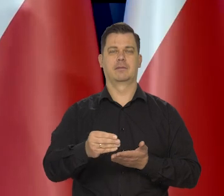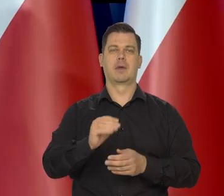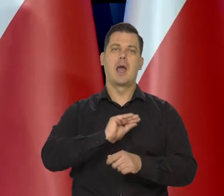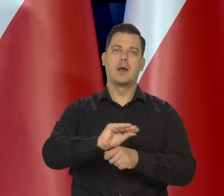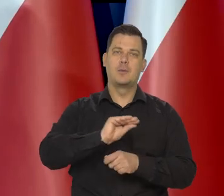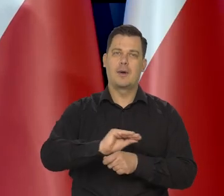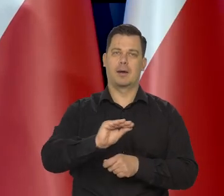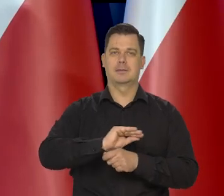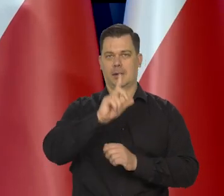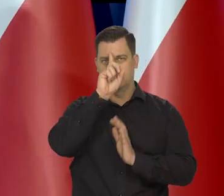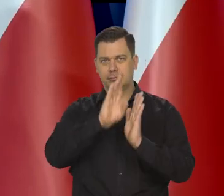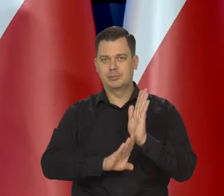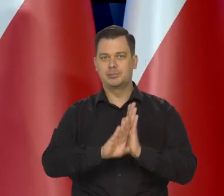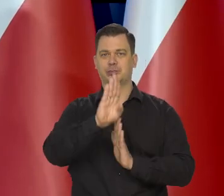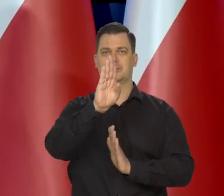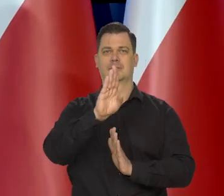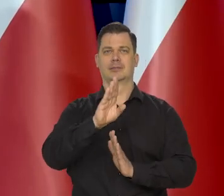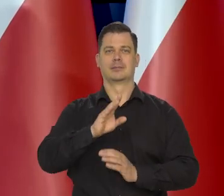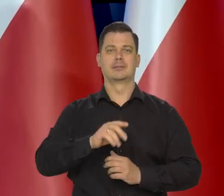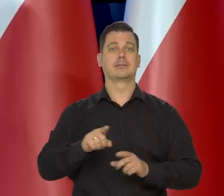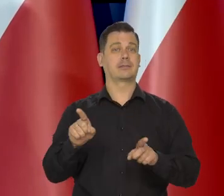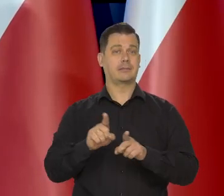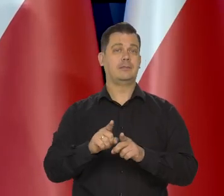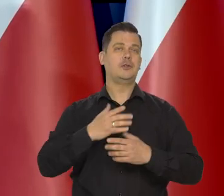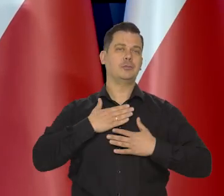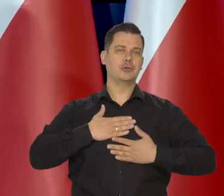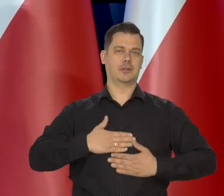Na swoją edukację, ale także na przyjemności.